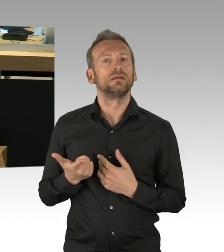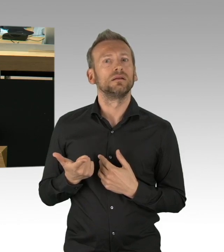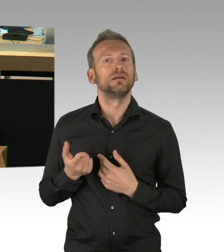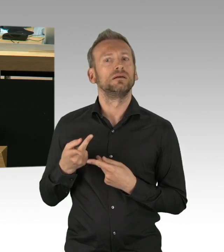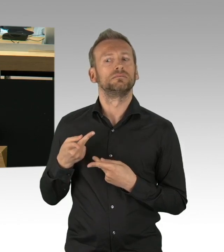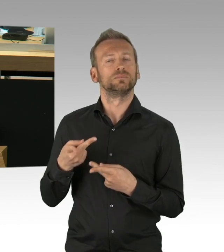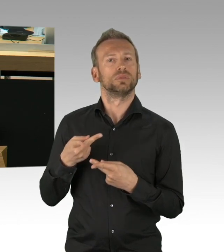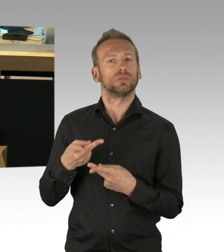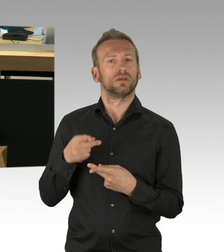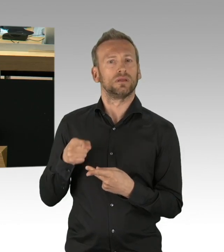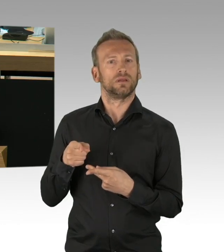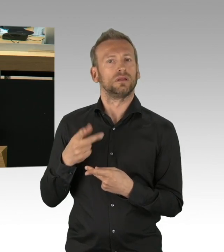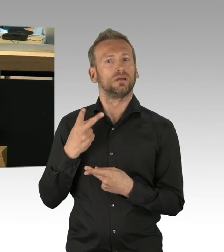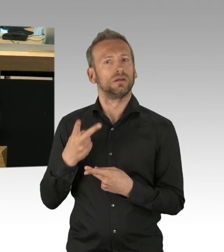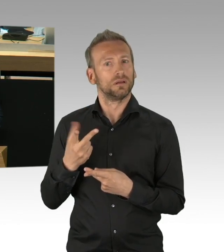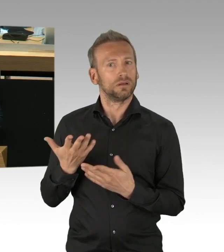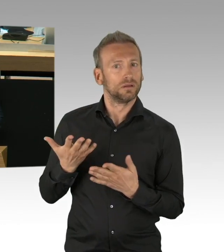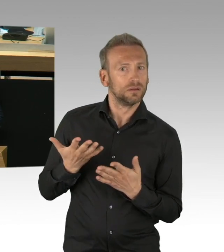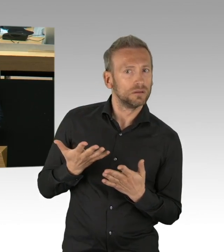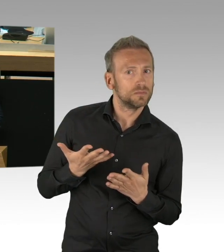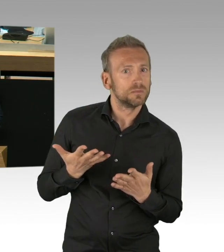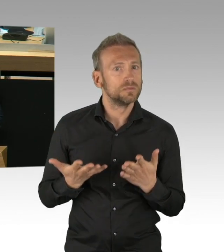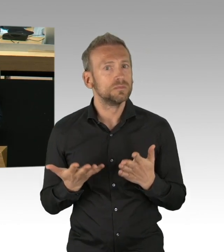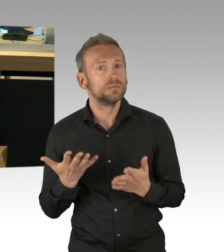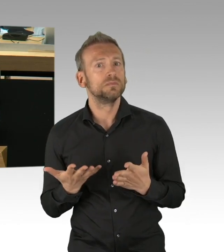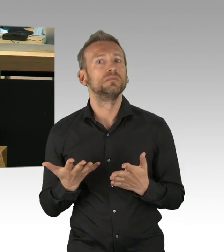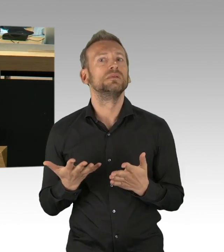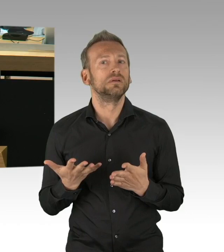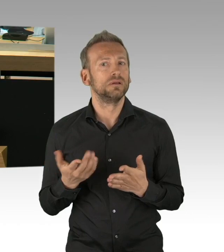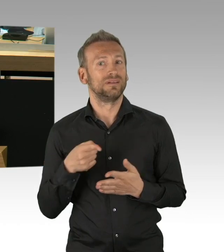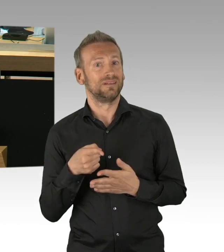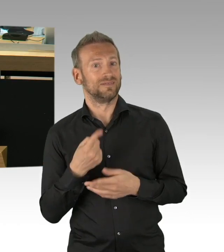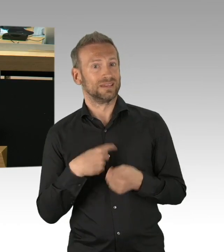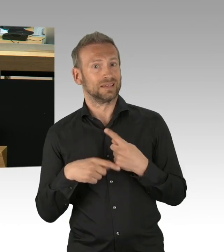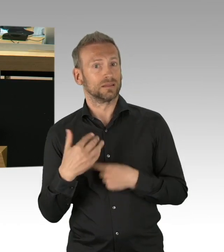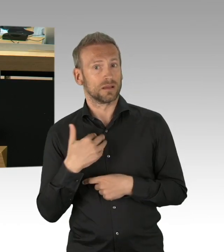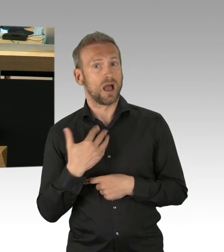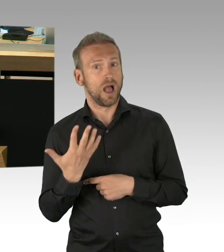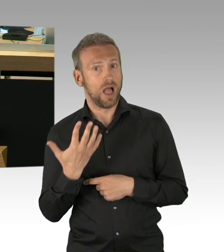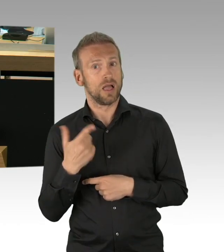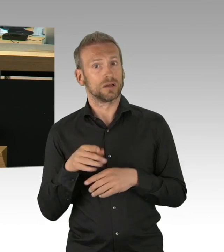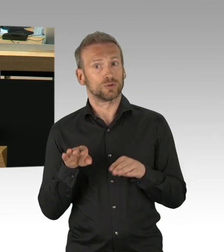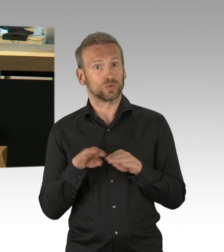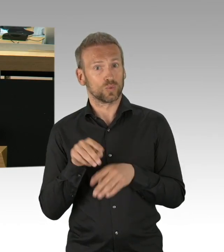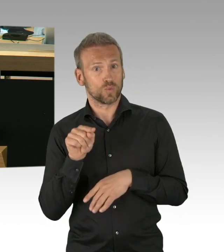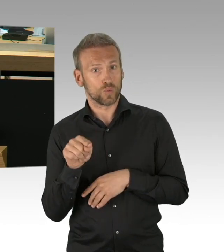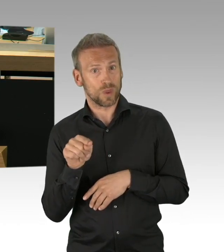und auch die Lehrkräfte haben teilweise Angst um ihre eigene Gesundheit, deswegen haben wir hier Schutznormen, wo die Leute auch freigestellt sind